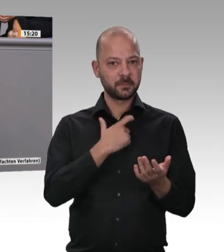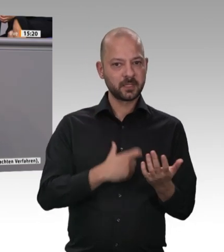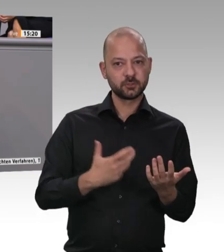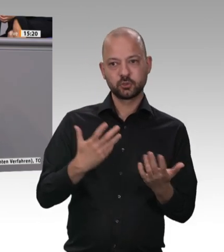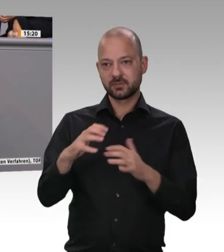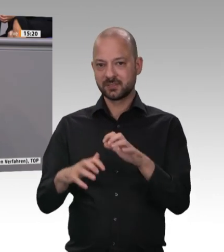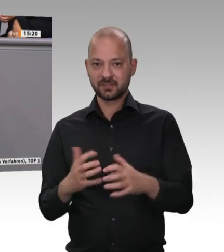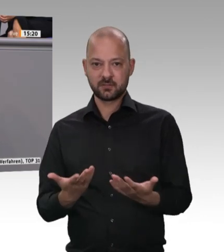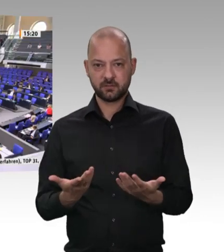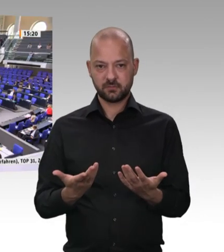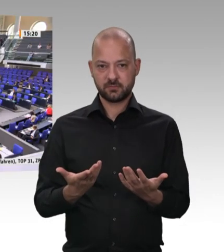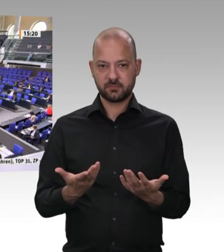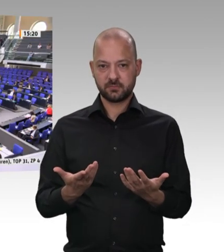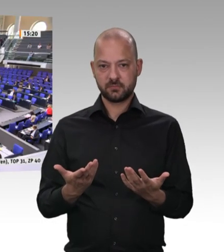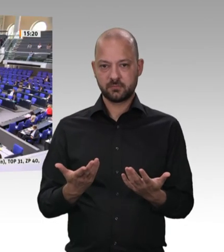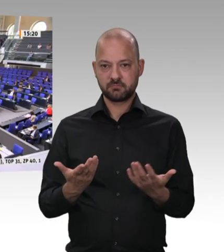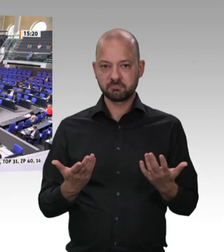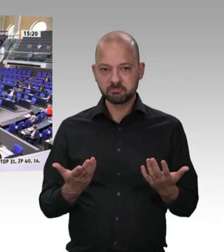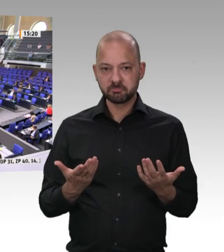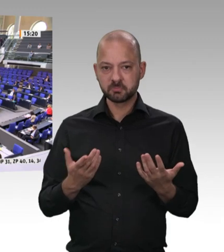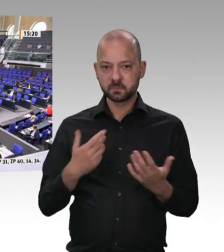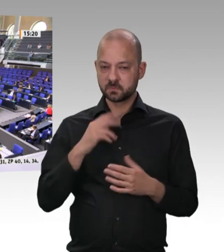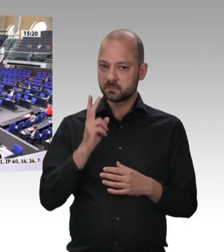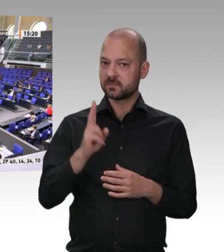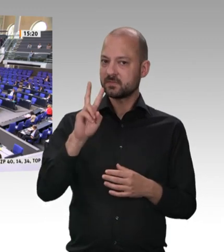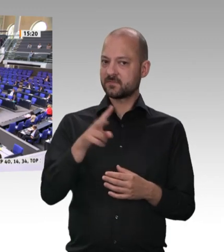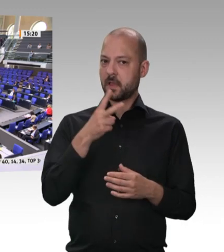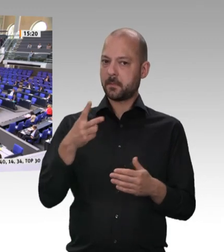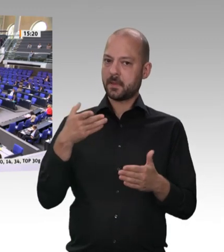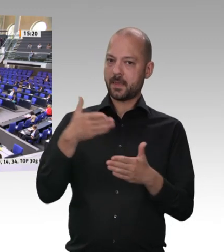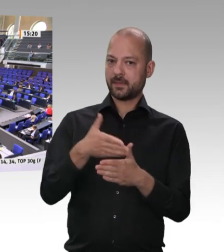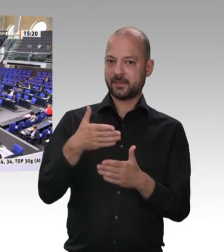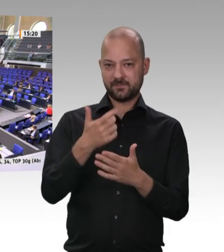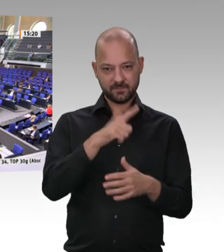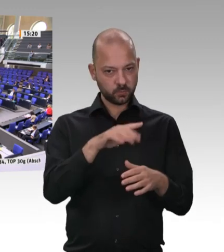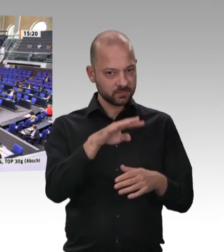das die Sozialversicherungsbeiträge Beiträge bezahlt werden Wir hier wissen es vielleicht bereits: Manches ist immer wieder umgangen worden. Aber